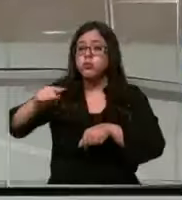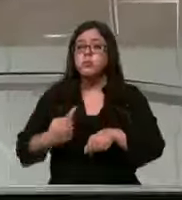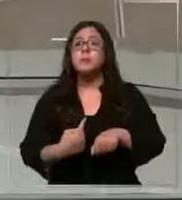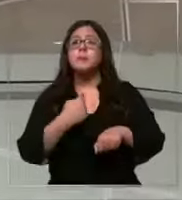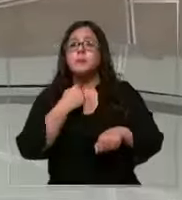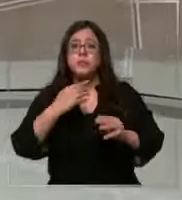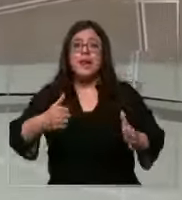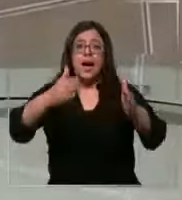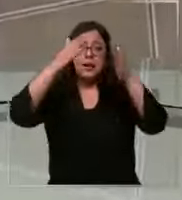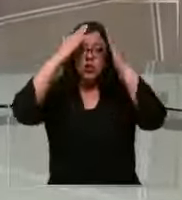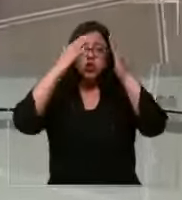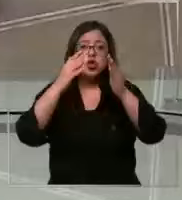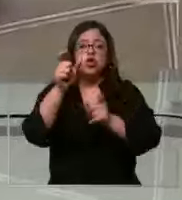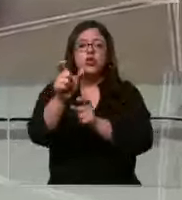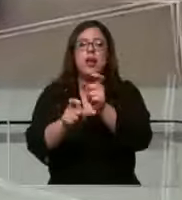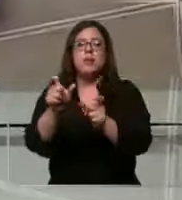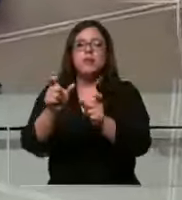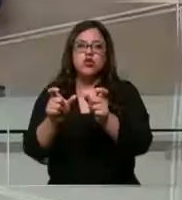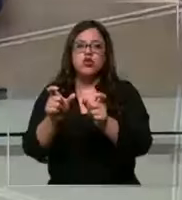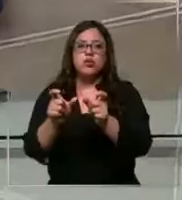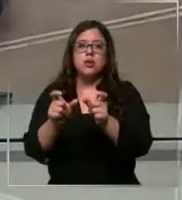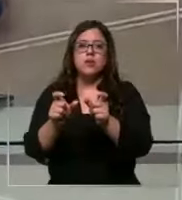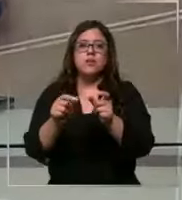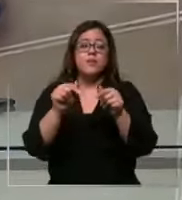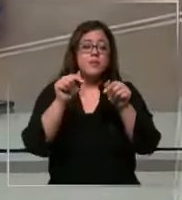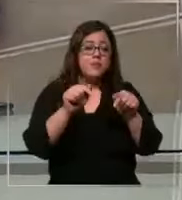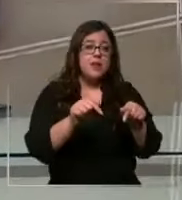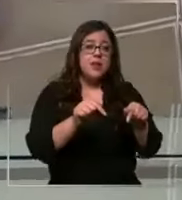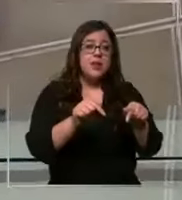diaria de los pacientes la dirección del establecimiento de salud aseguró